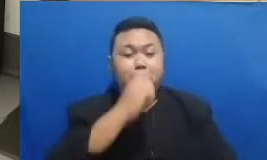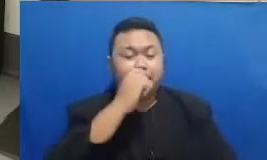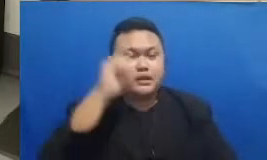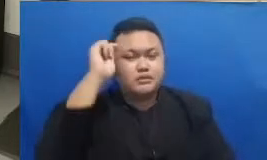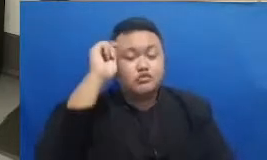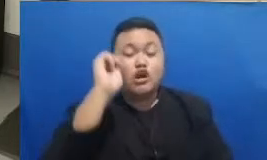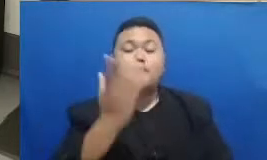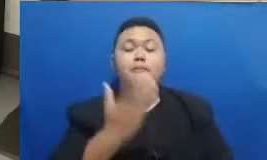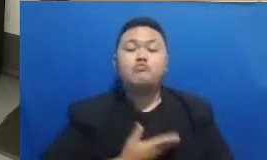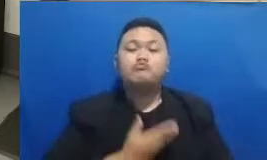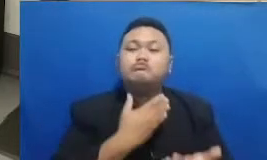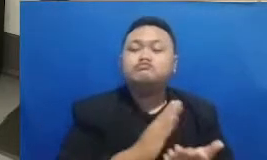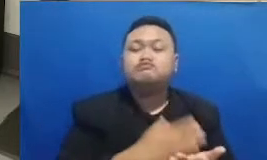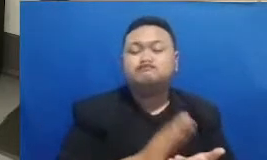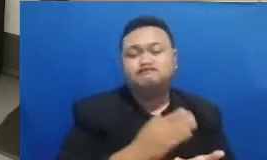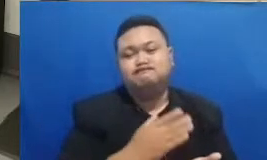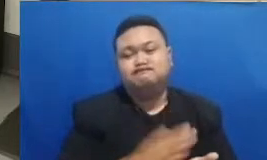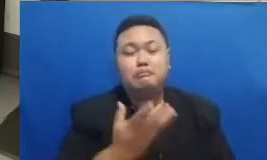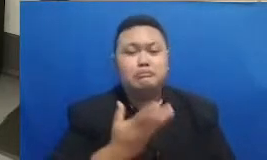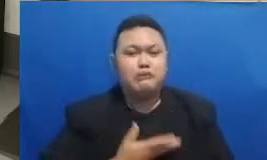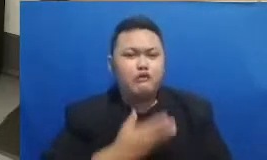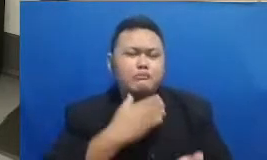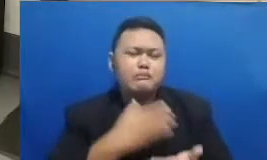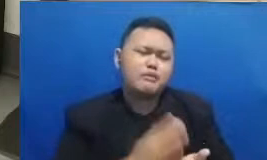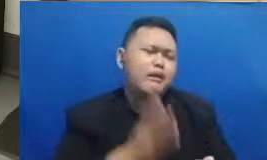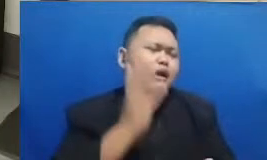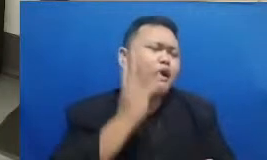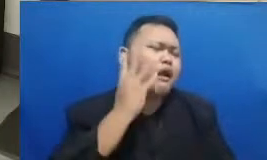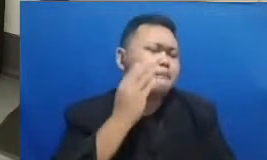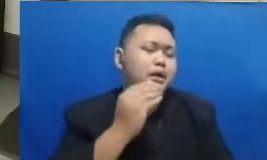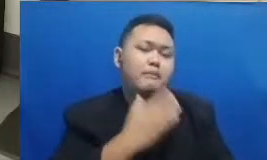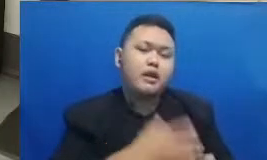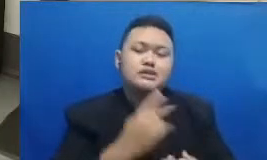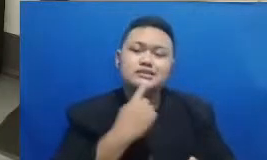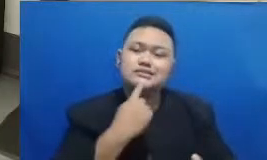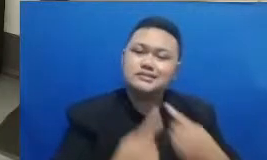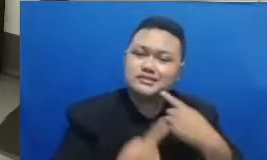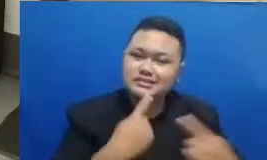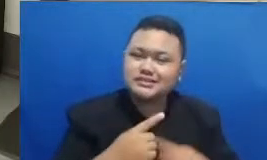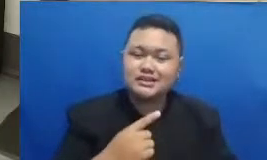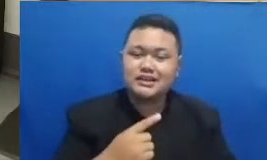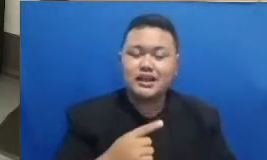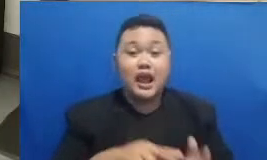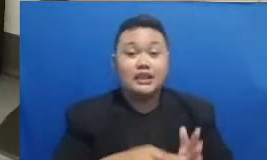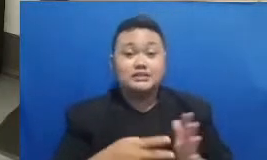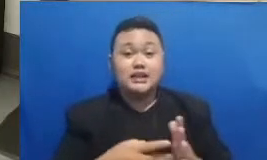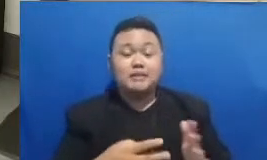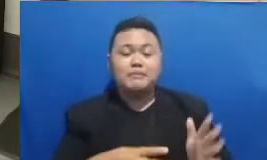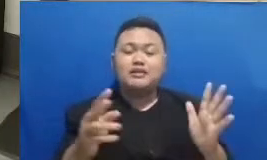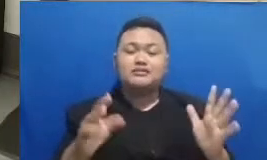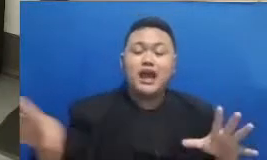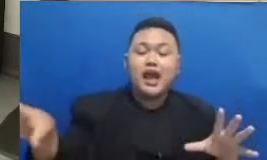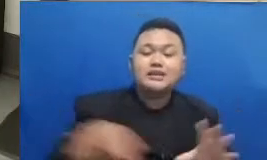memberikan cerita hasil dari mengikuti pelatihan ini berarti akan banyak orang ada banyak komunitas